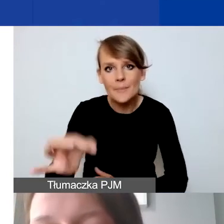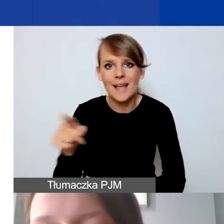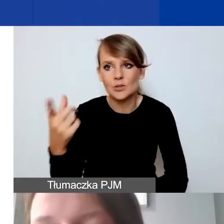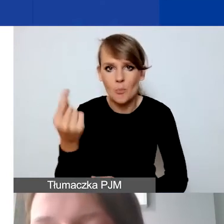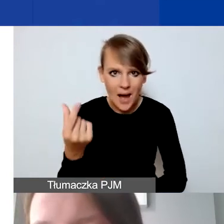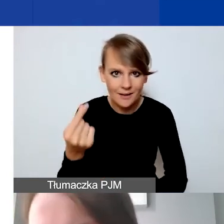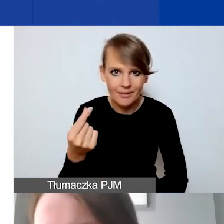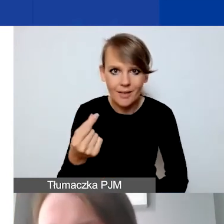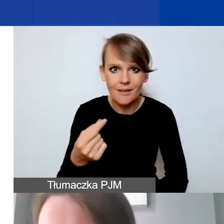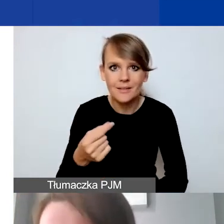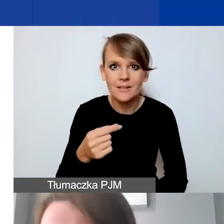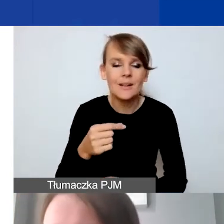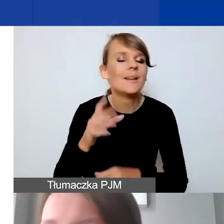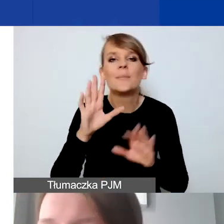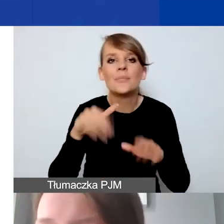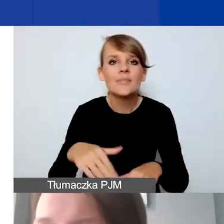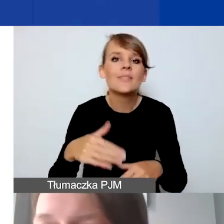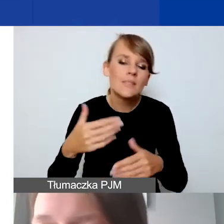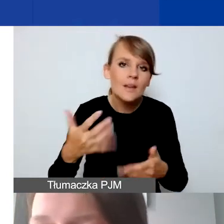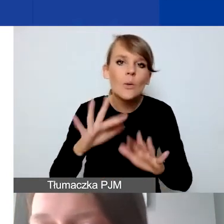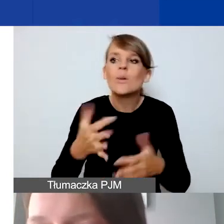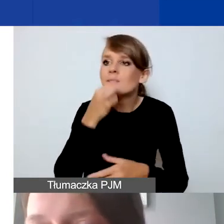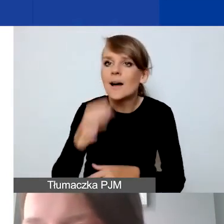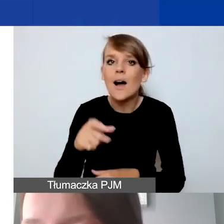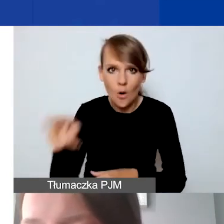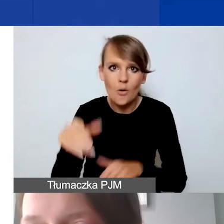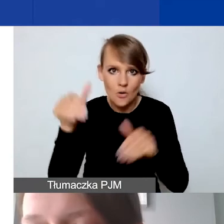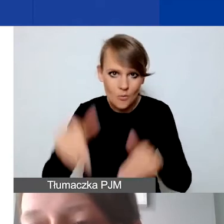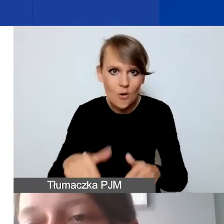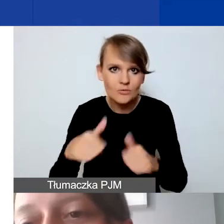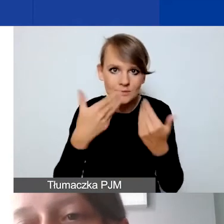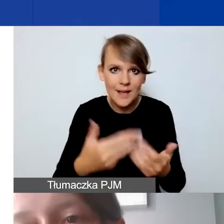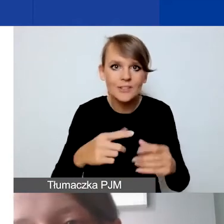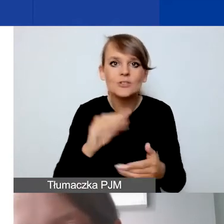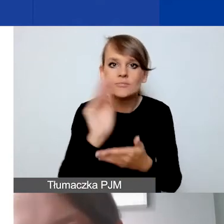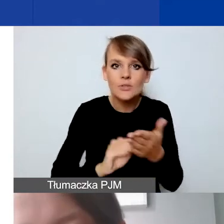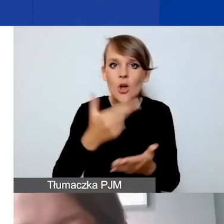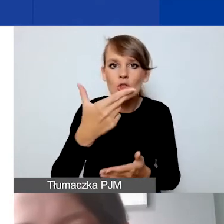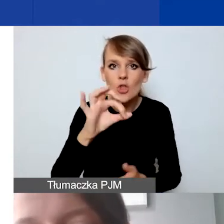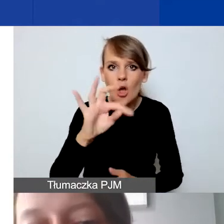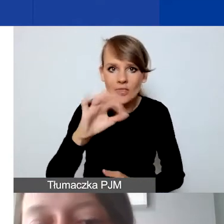czy ma możliwość wystawienia noty księgowej. Jeżeli może wystawiać tylko faktury,